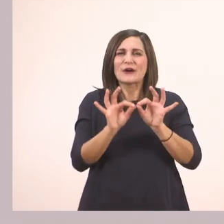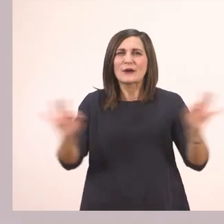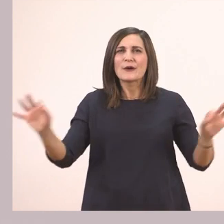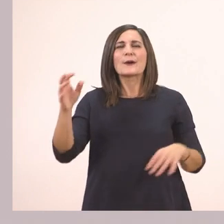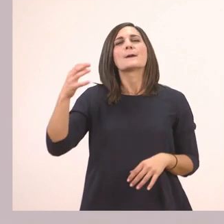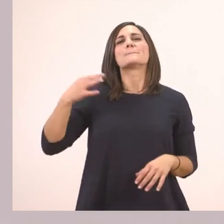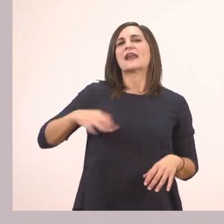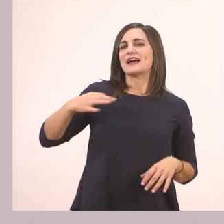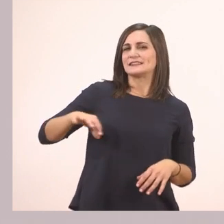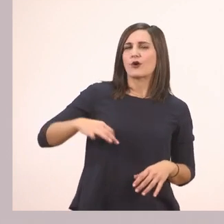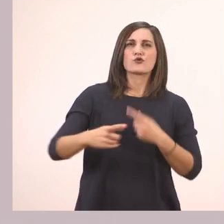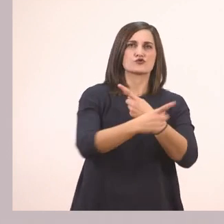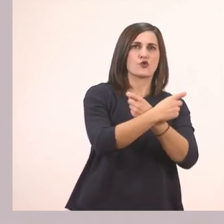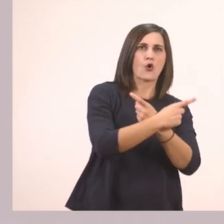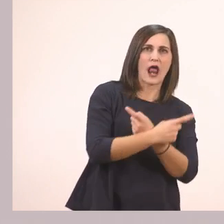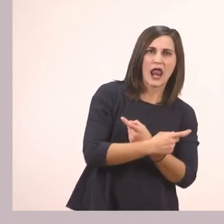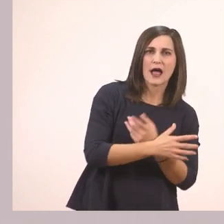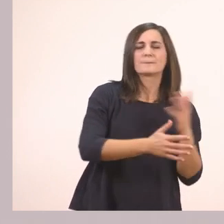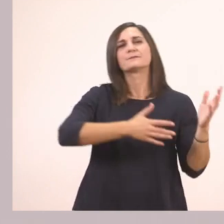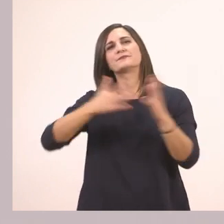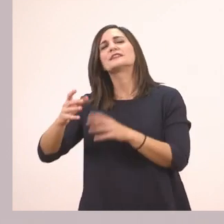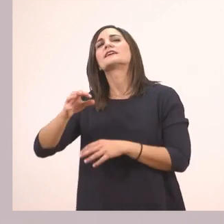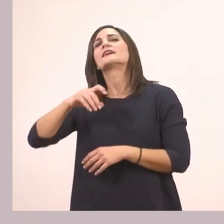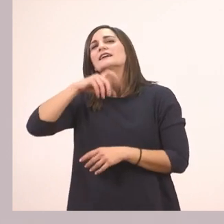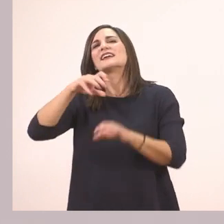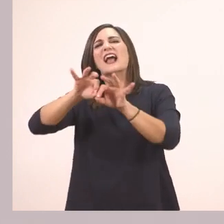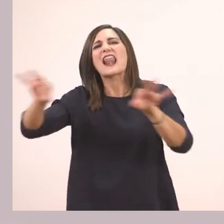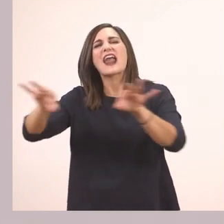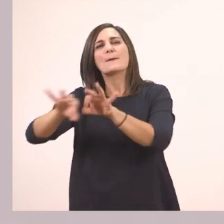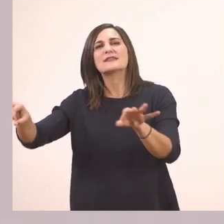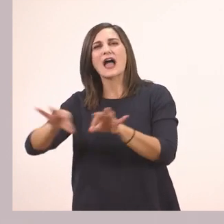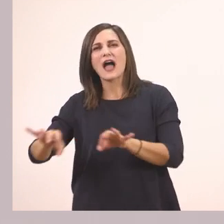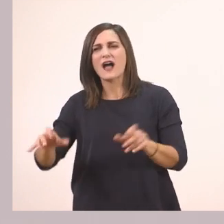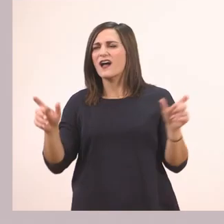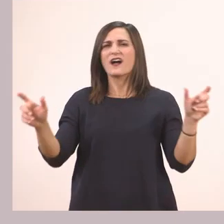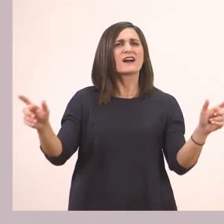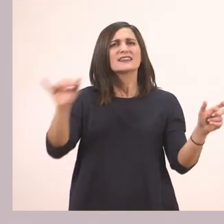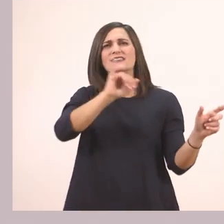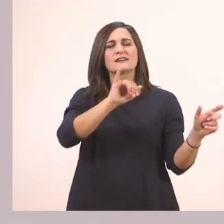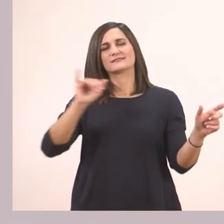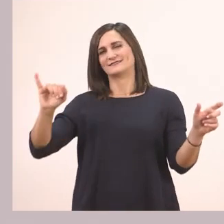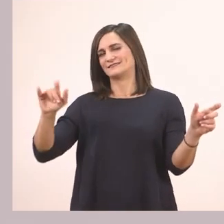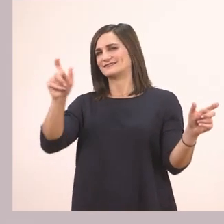έχει τα κόκαλα και τα καλάμια. Τα καλάμια έχουν μέσα ι.